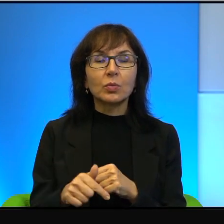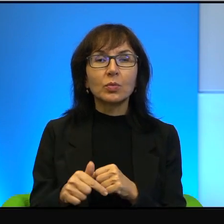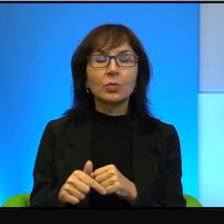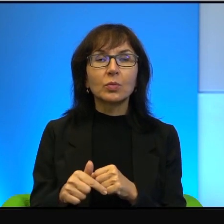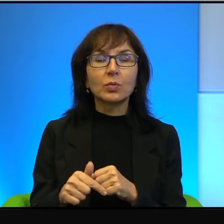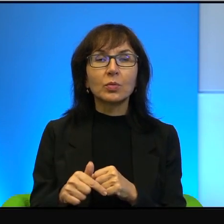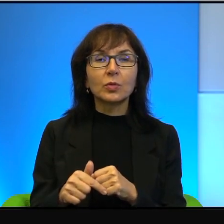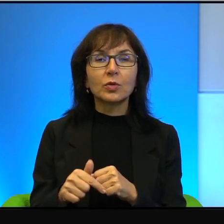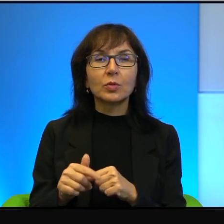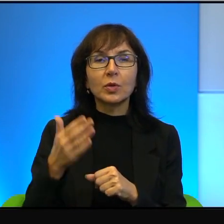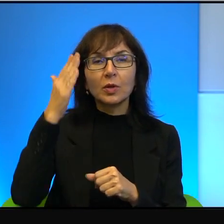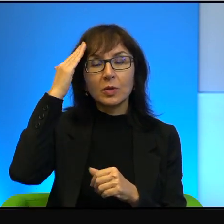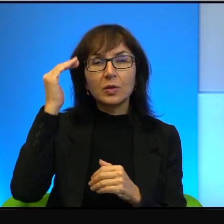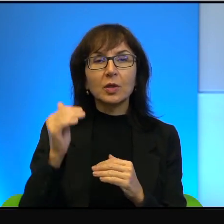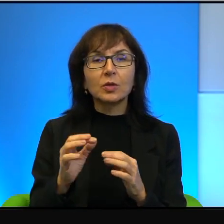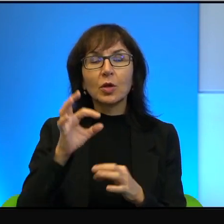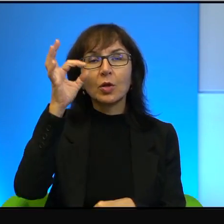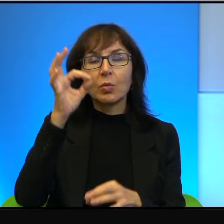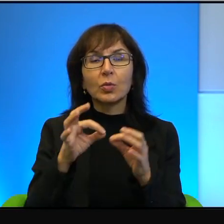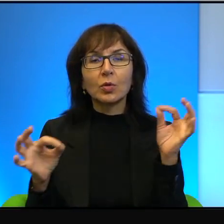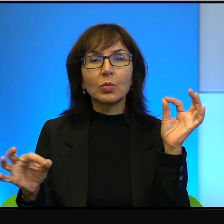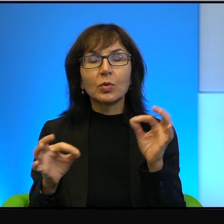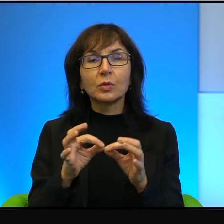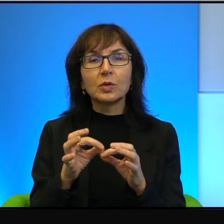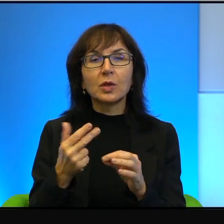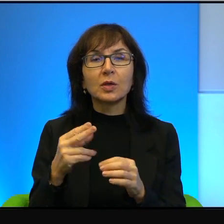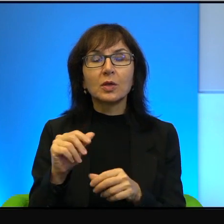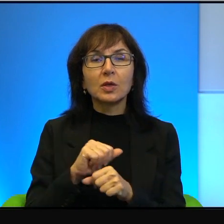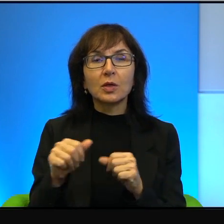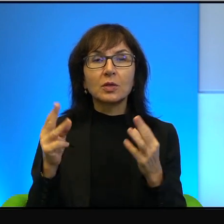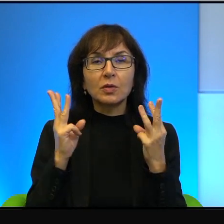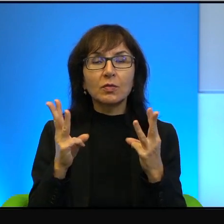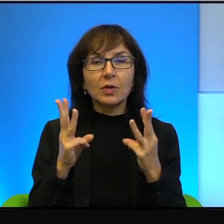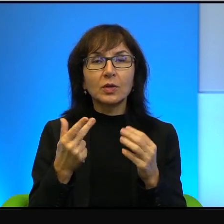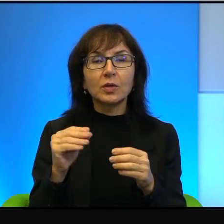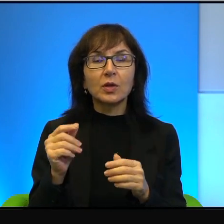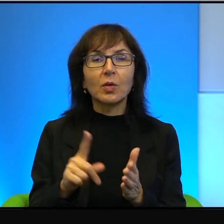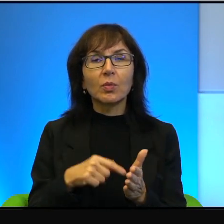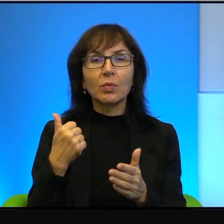musimy znać proporcje. To nie jest ważne, nie jest pierwszorzędne